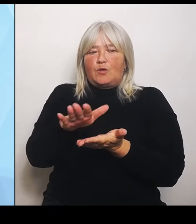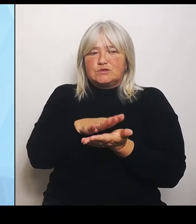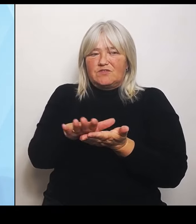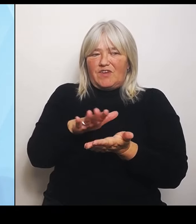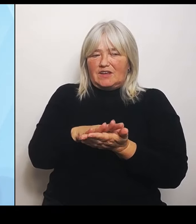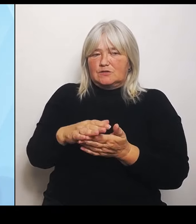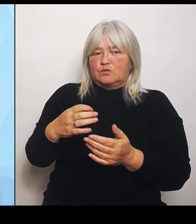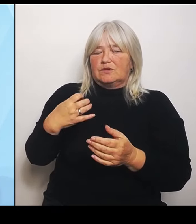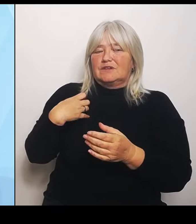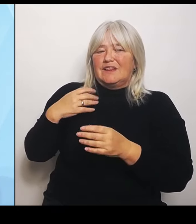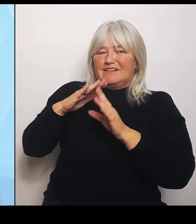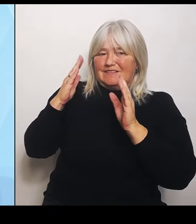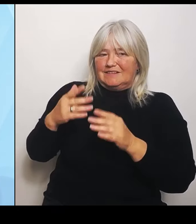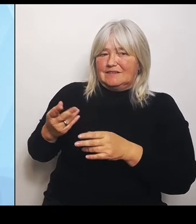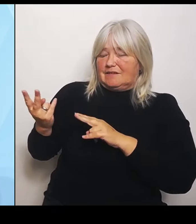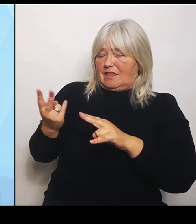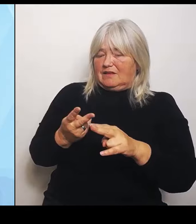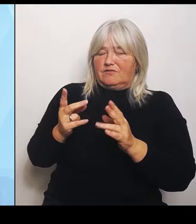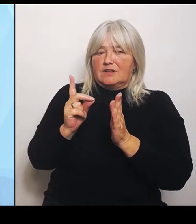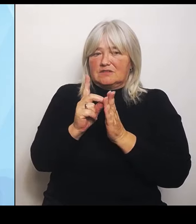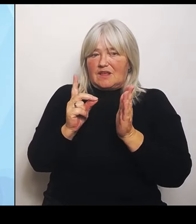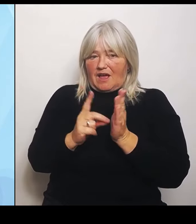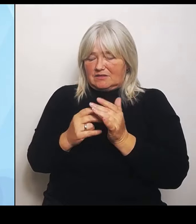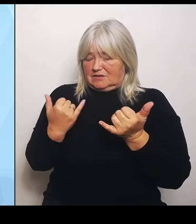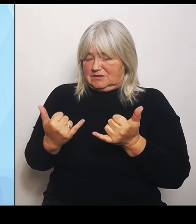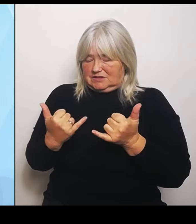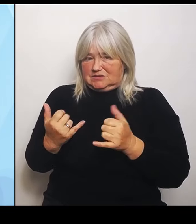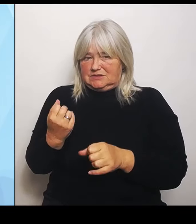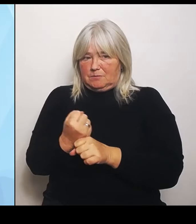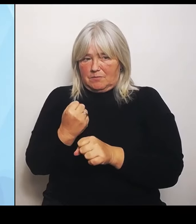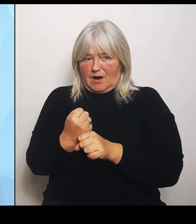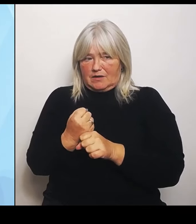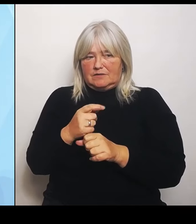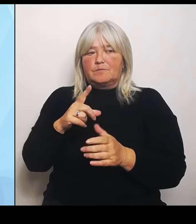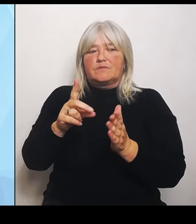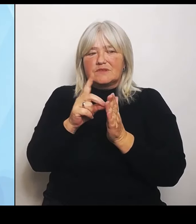diese Daten werden dann eben Grundlage der Beratungen der beteiligten Akteure vor Ort sein.